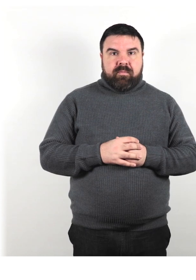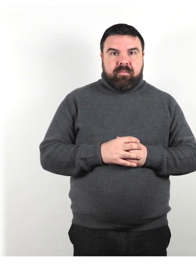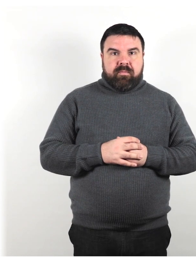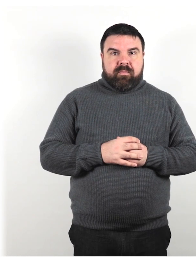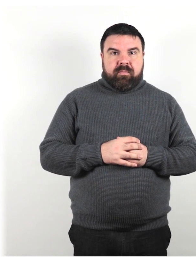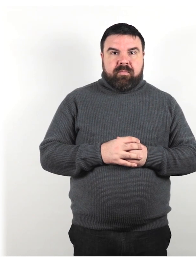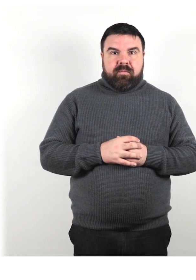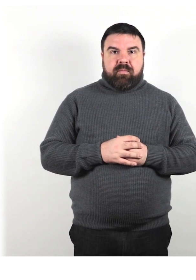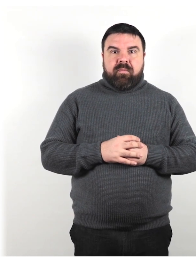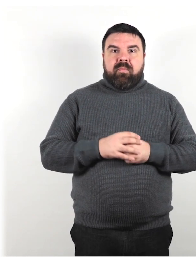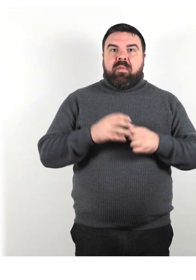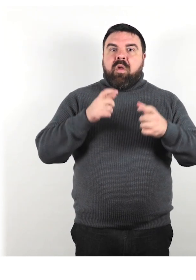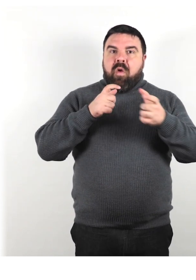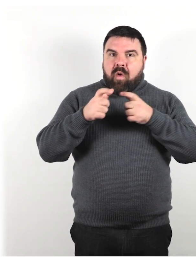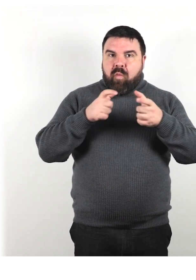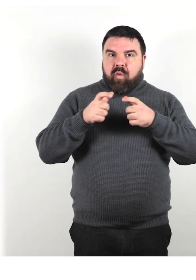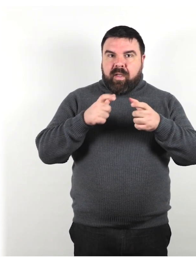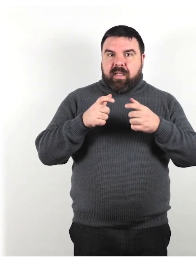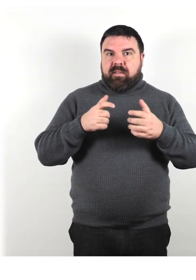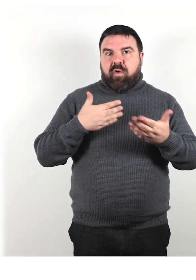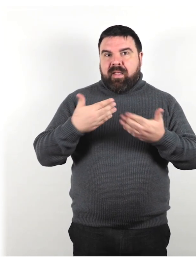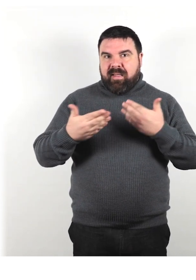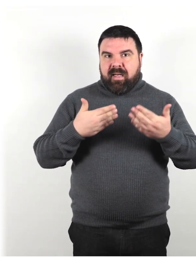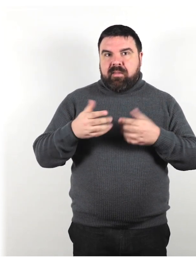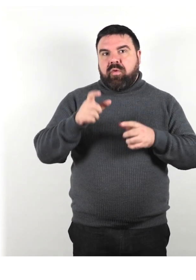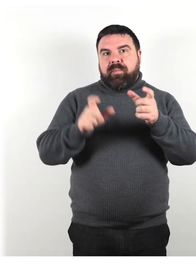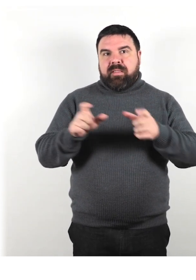Comunicazione e interazione con le persone con disabilità.